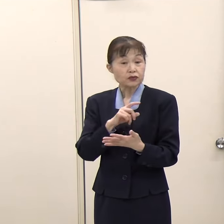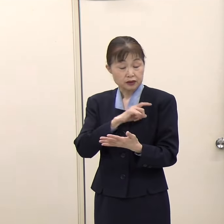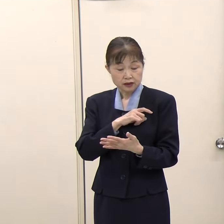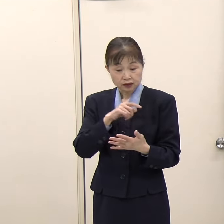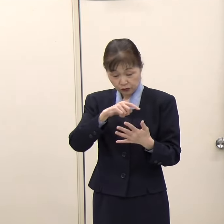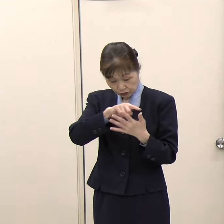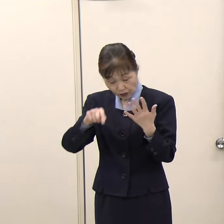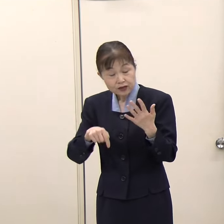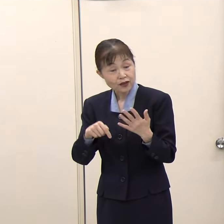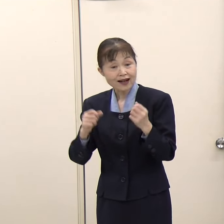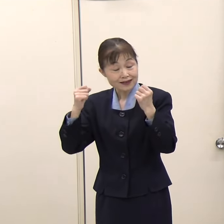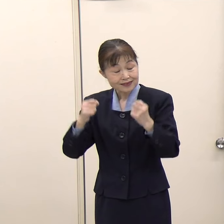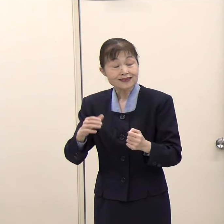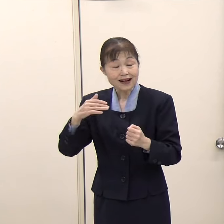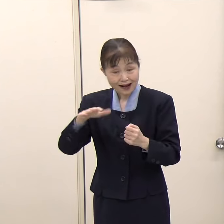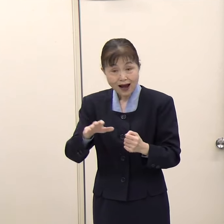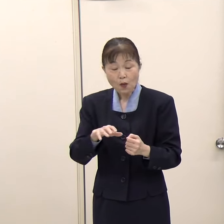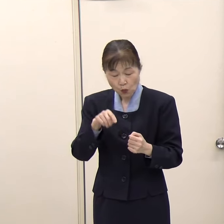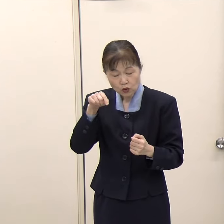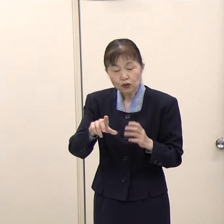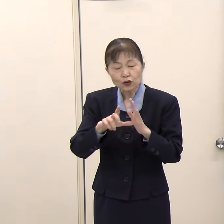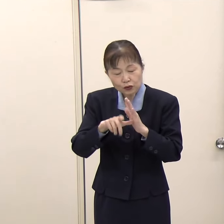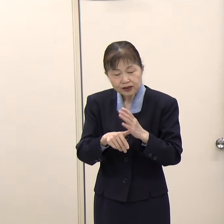（知事）そうです。